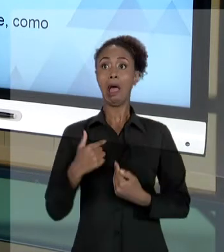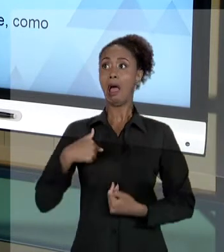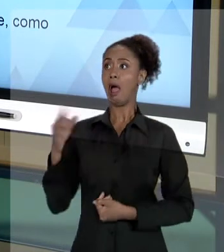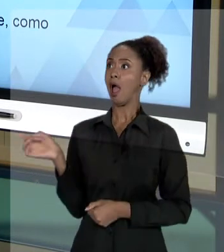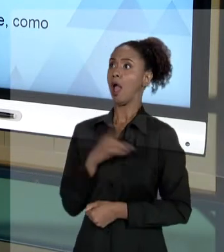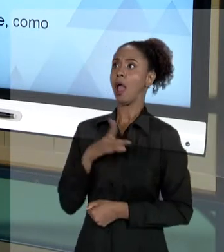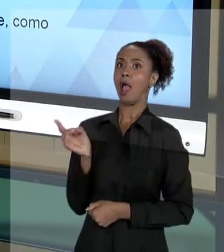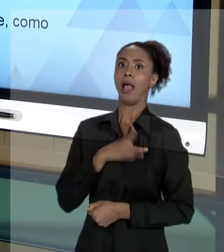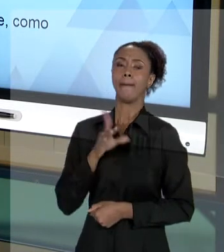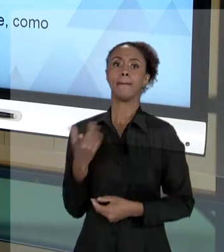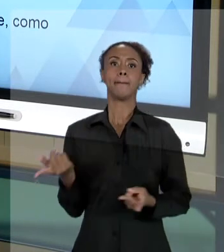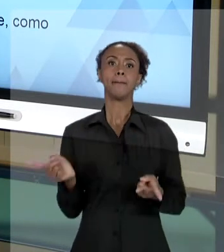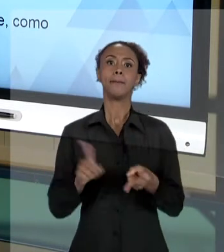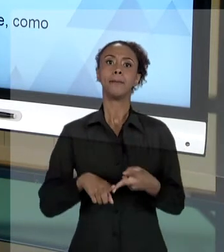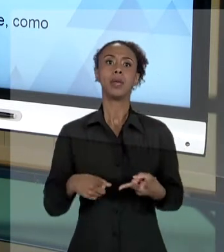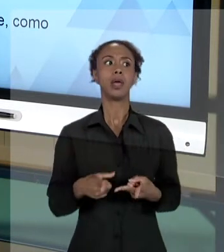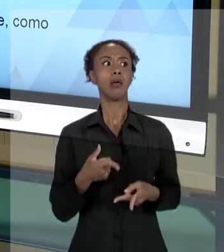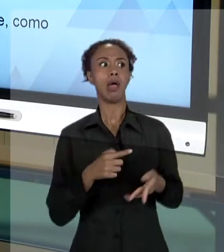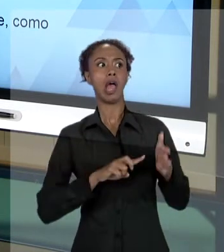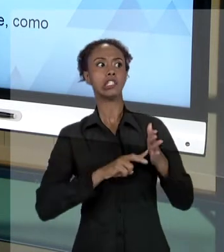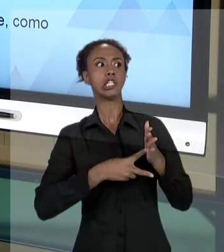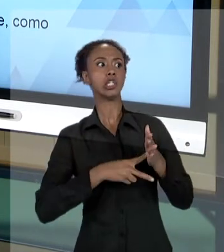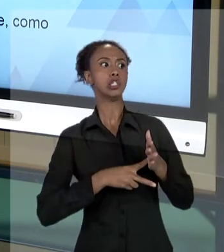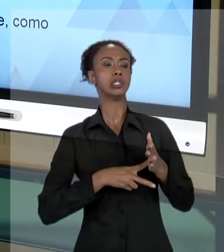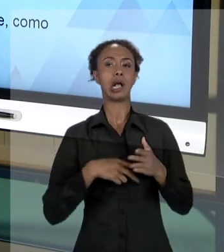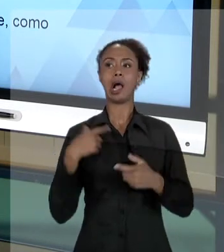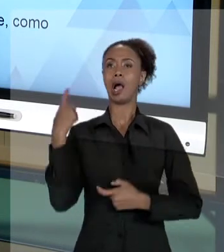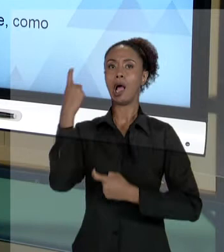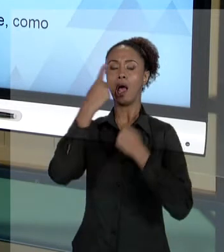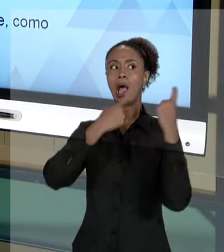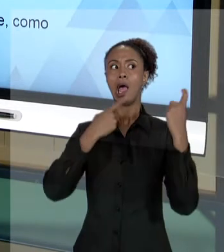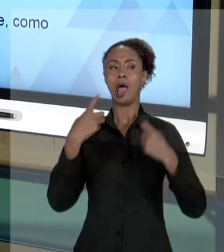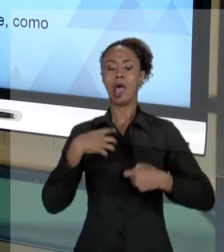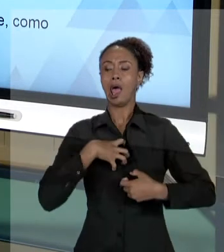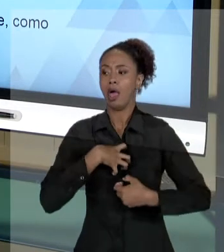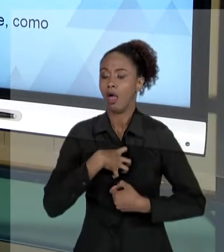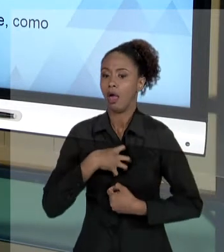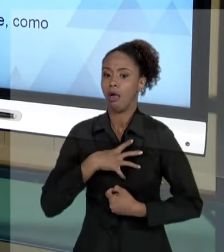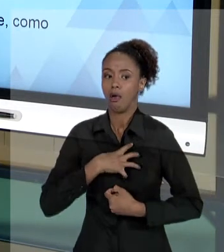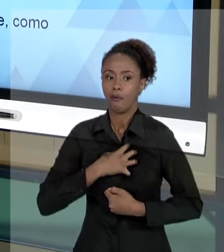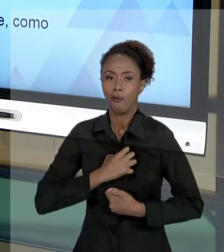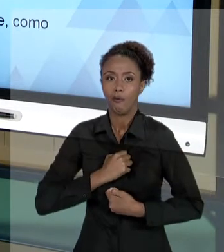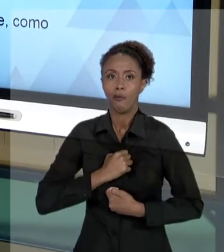TER MEDO DE UMA SINDICÂNCIA, NEM DEVE LEVAR ISSO PARA O LADO PESSOAL, COMO QUEM DIZ ASSIM: "AH,